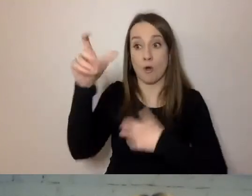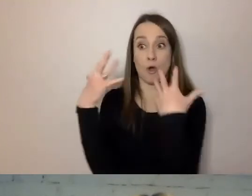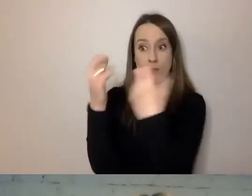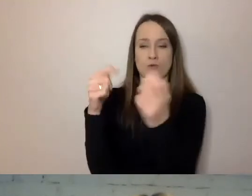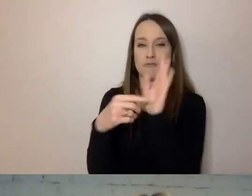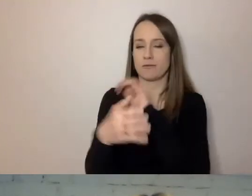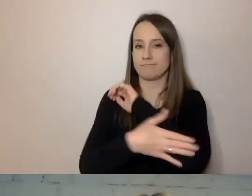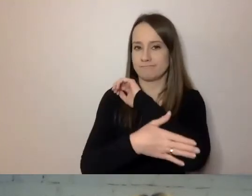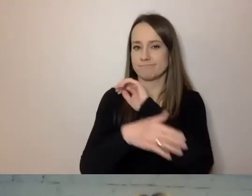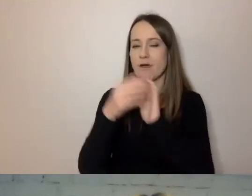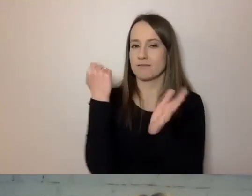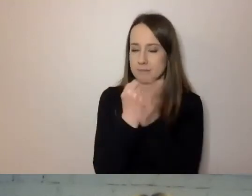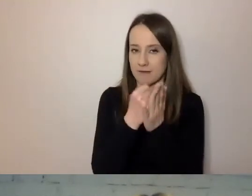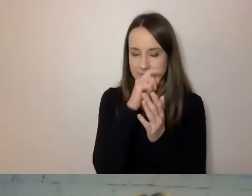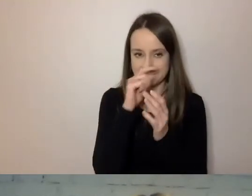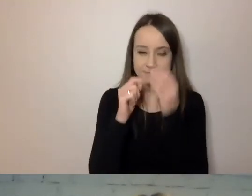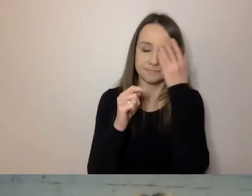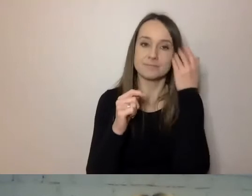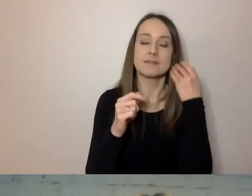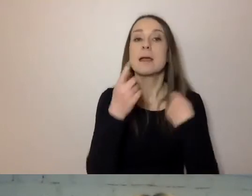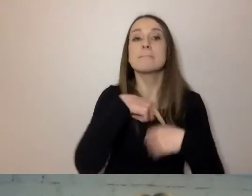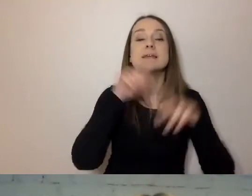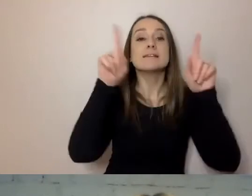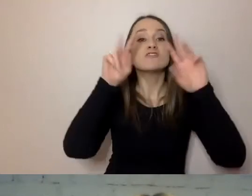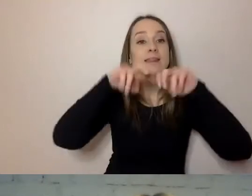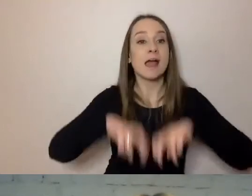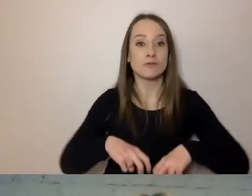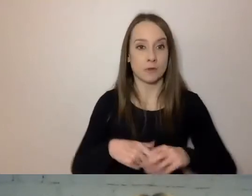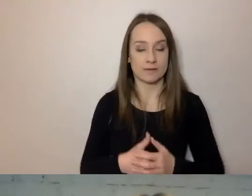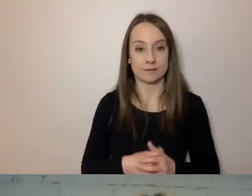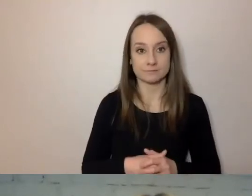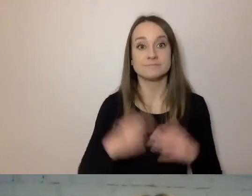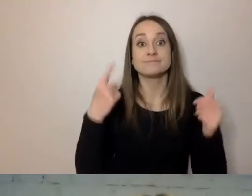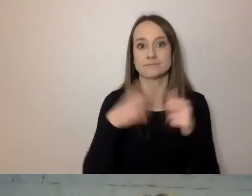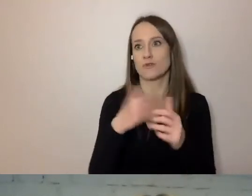My zaczęliśmy od diagnozy - to oczywiście pewien wydatek.